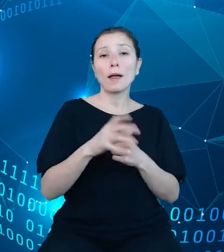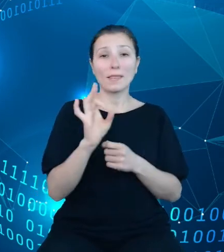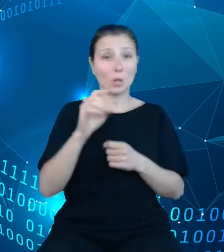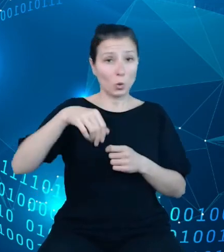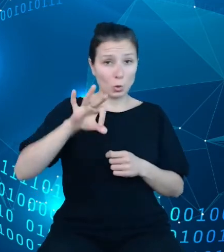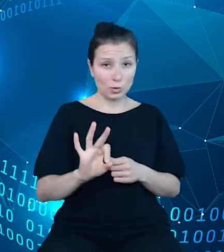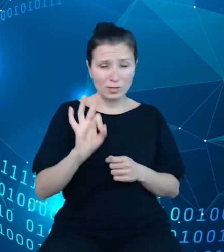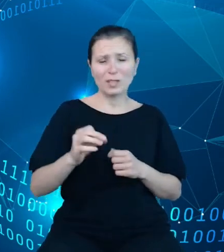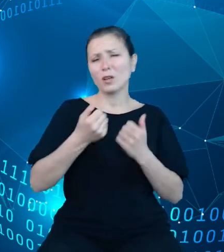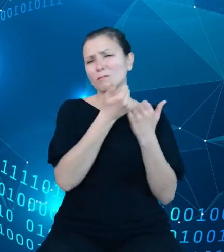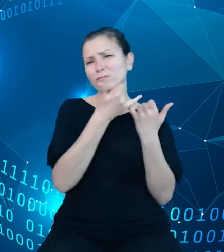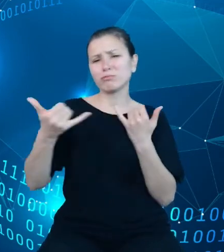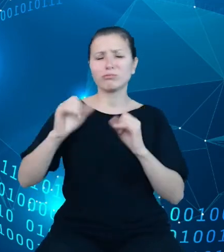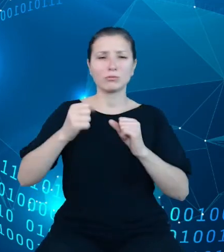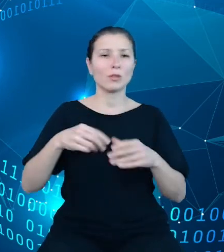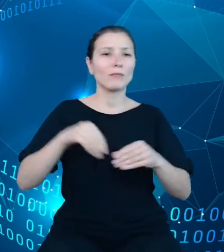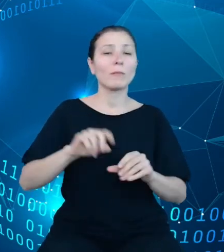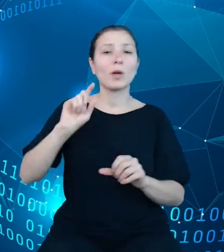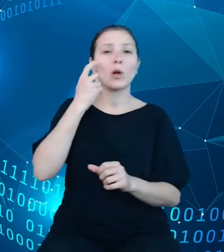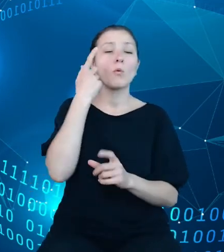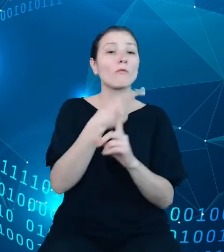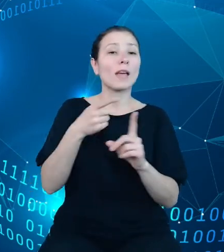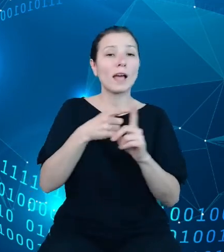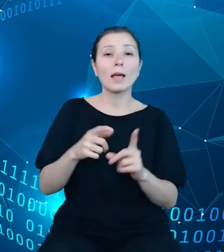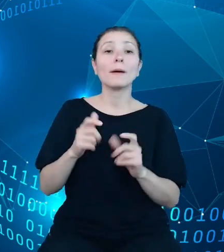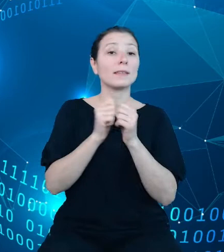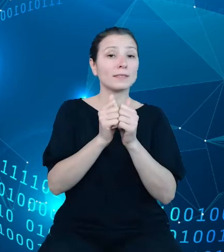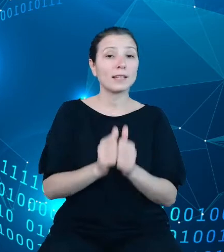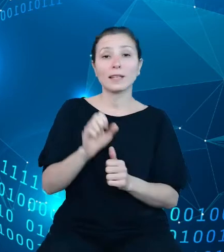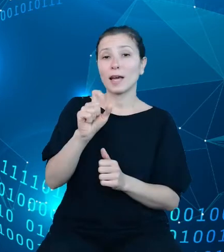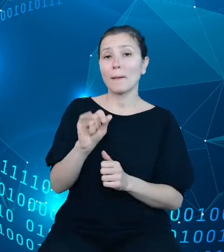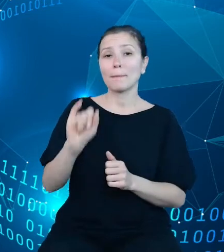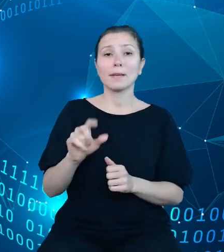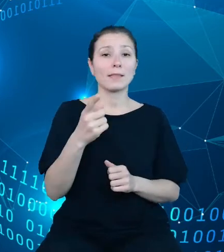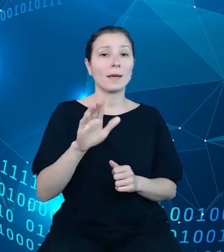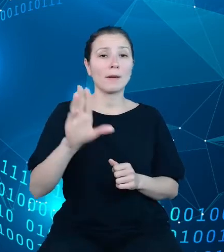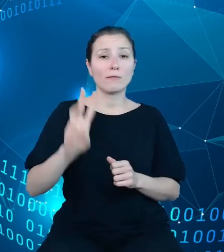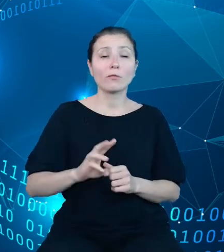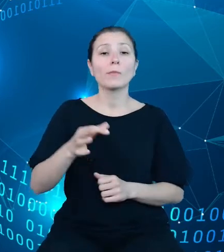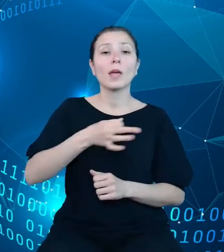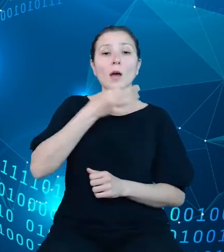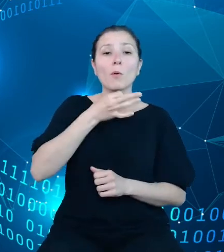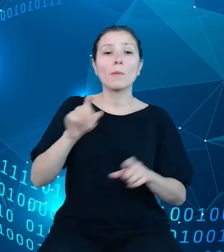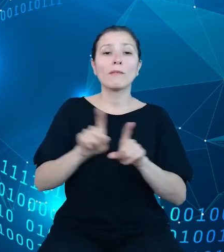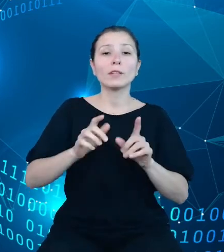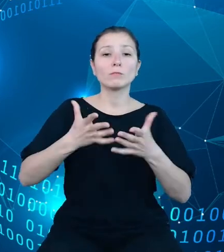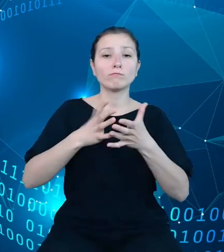Do głównych elementów zadania API DBW należy zaliczyć modernizację i rozbudowę zakresu dotychczasowych dziedzinowych baz wiedzy,